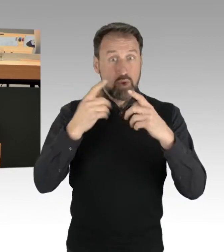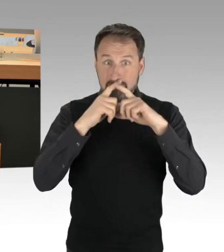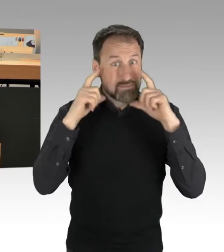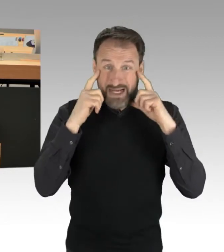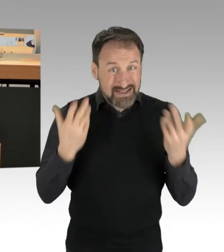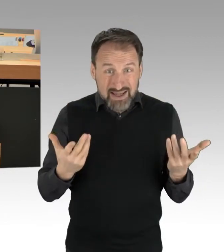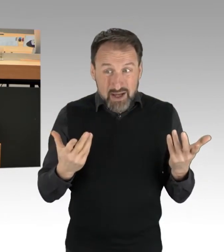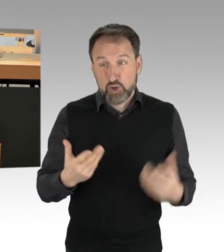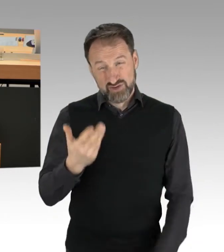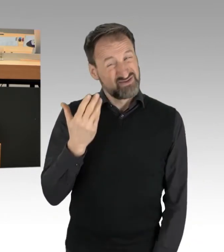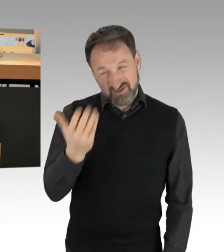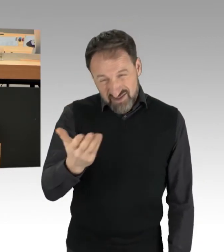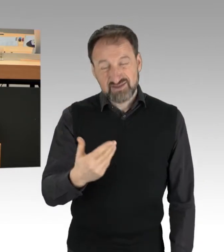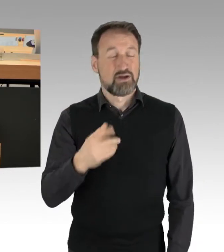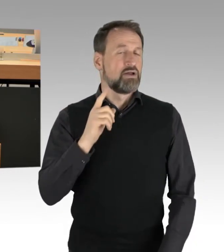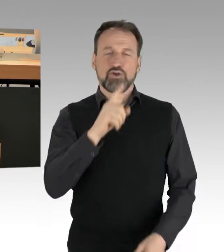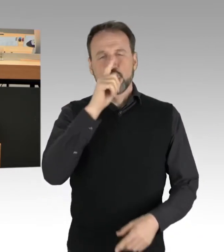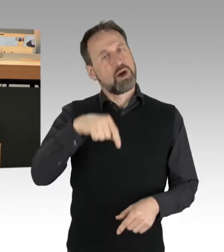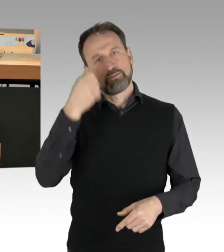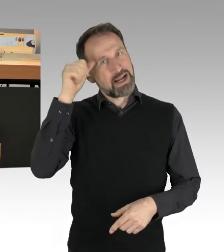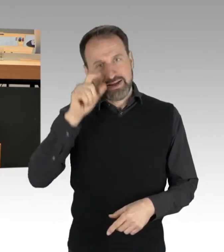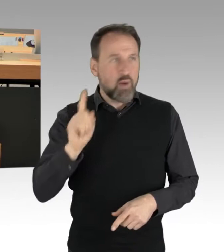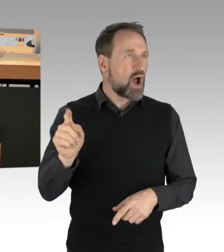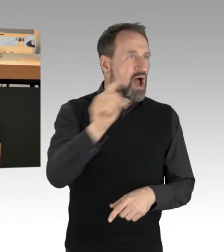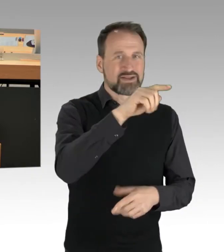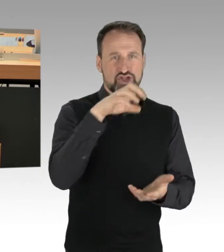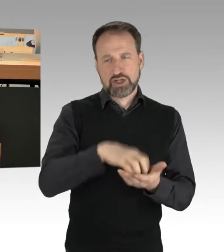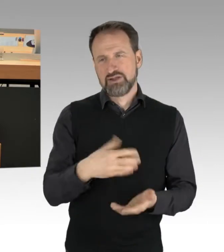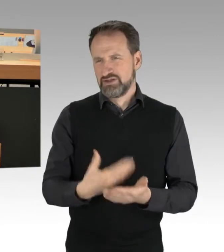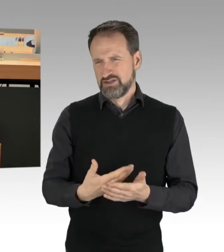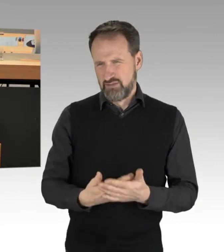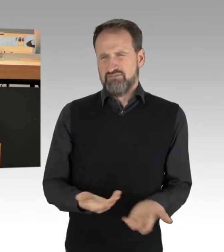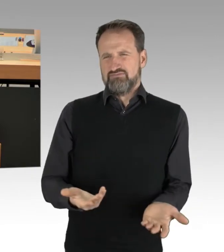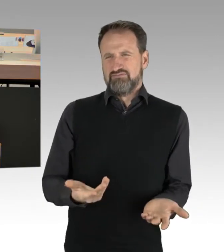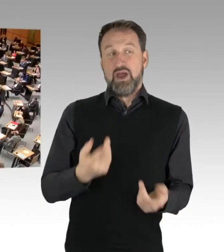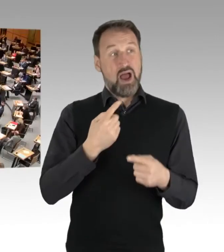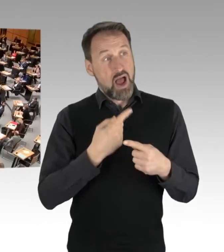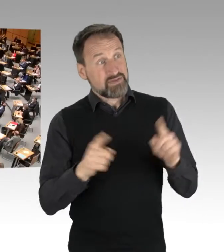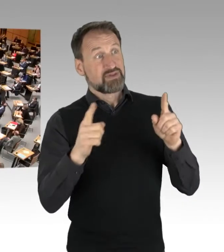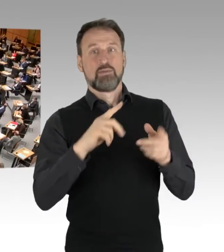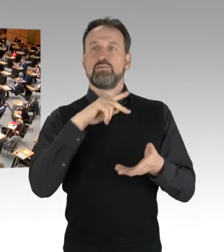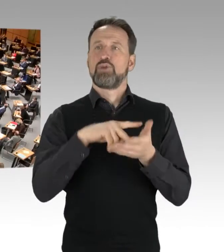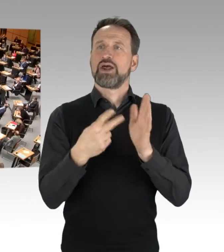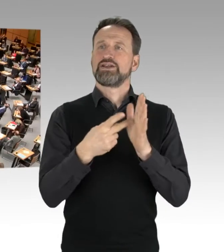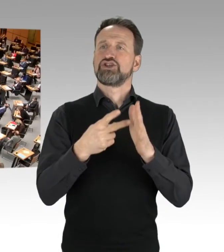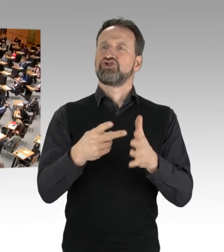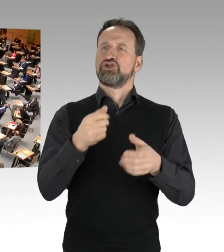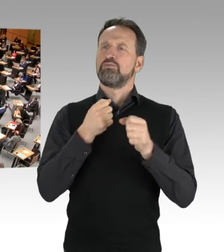dass Sie sozusagen sich zu anderen politischen Protestformen äußern. (Applaus)